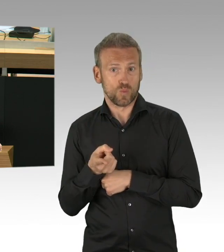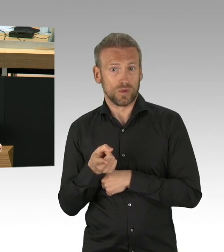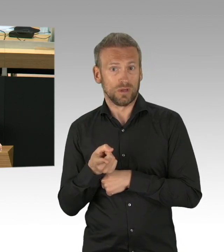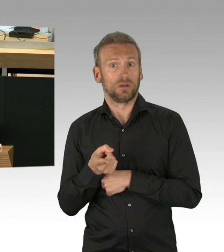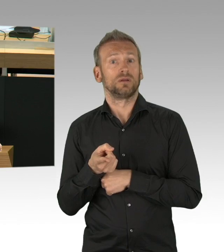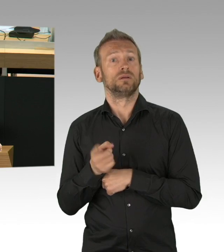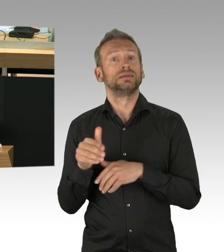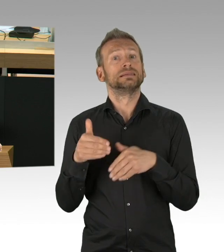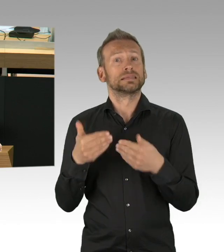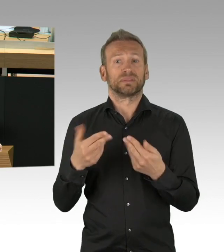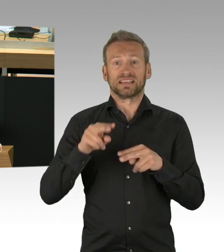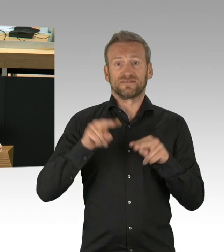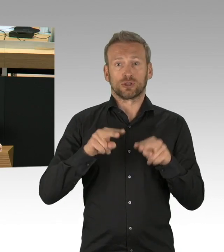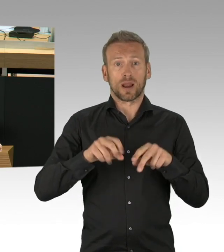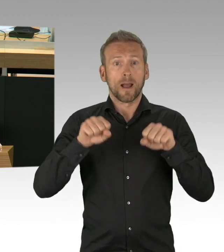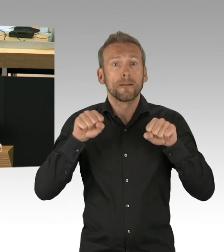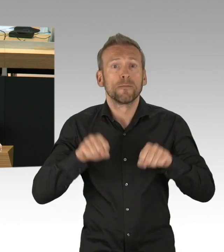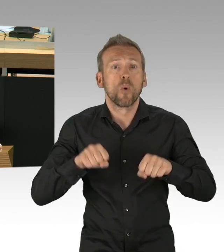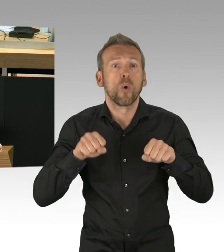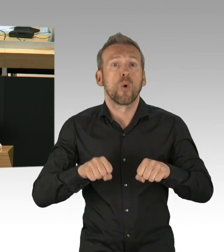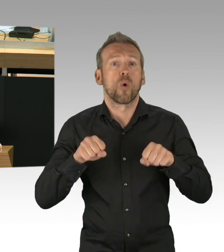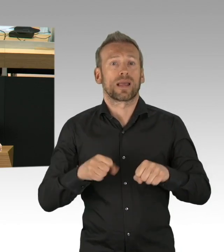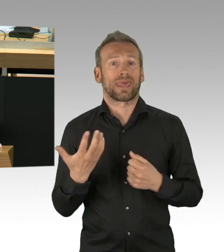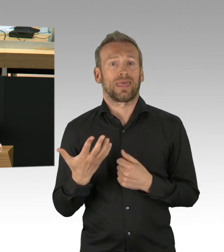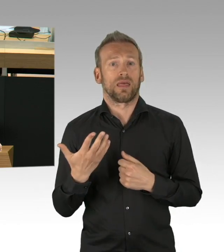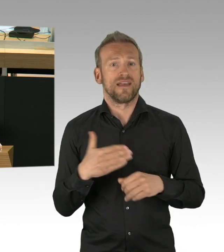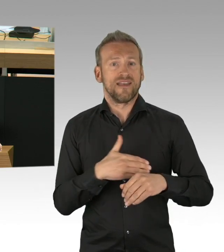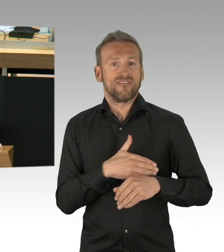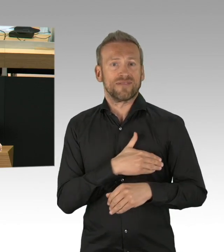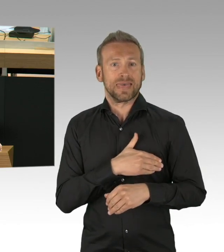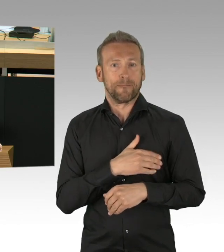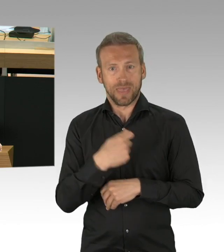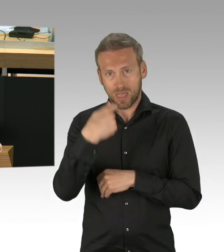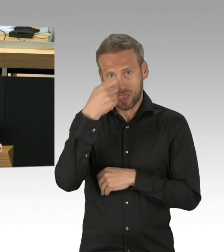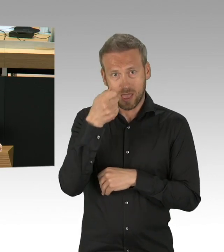ist unser Gesundheitssystem auf ein Maximum hochgefahren. Die Voraussetzungen sind somit also erfüllt,